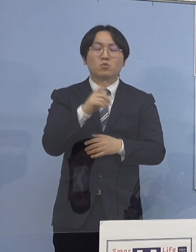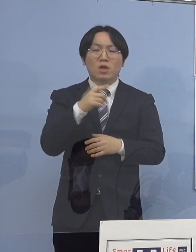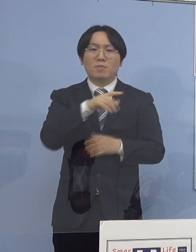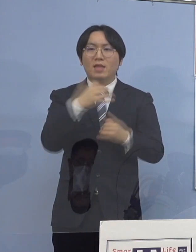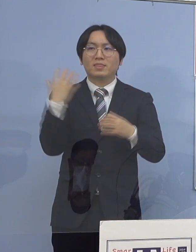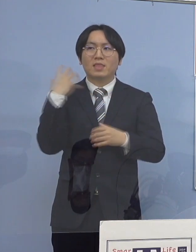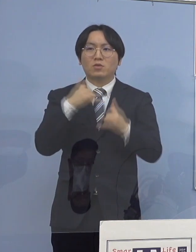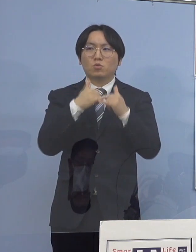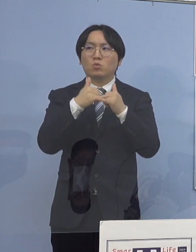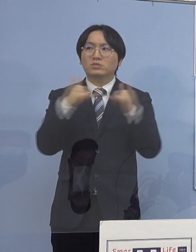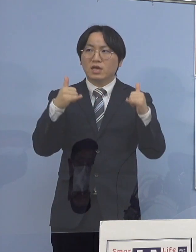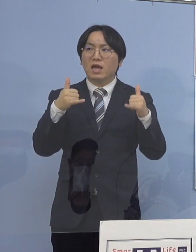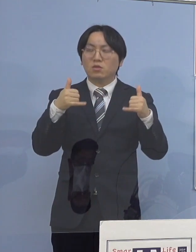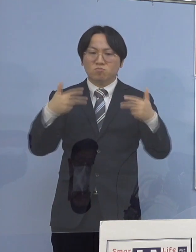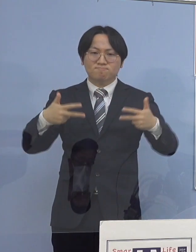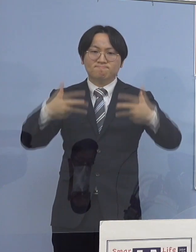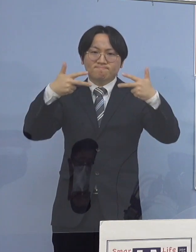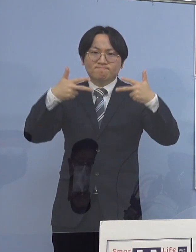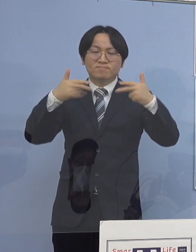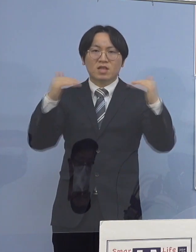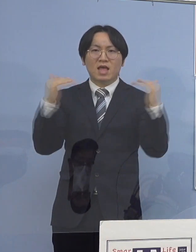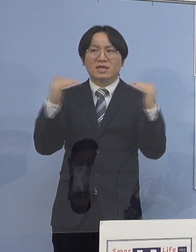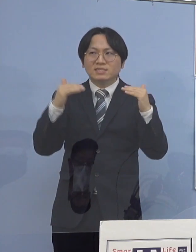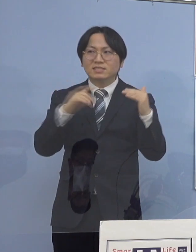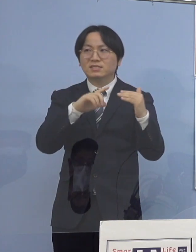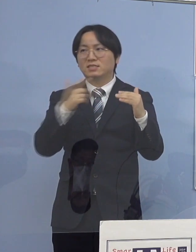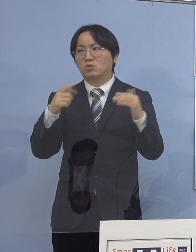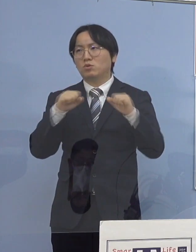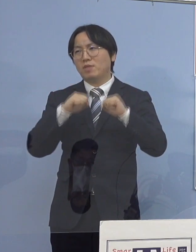こうした形を徹底していって とにかく封じ込めていく